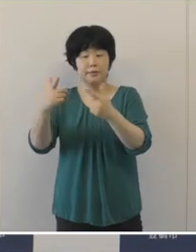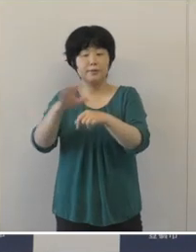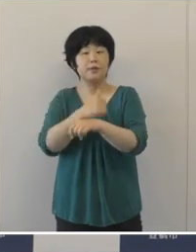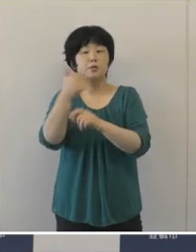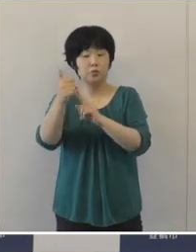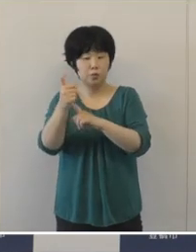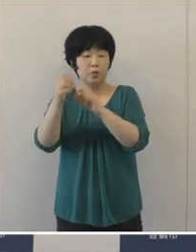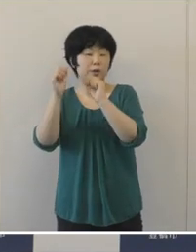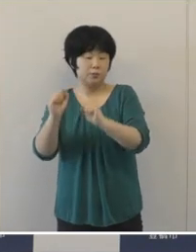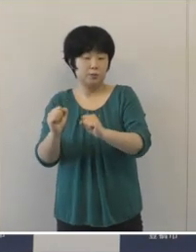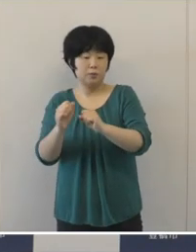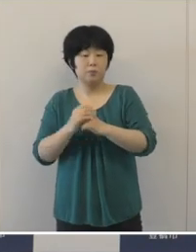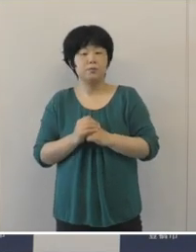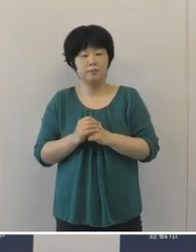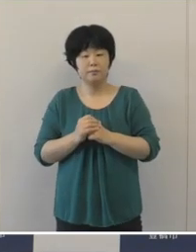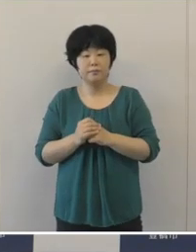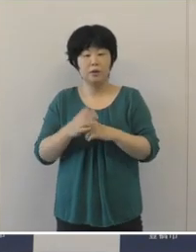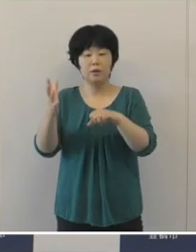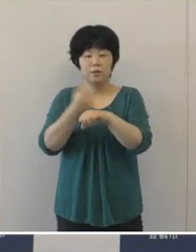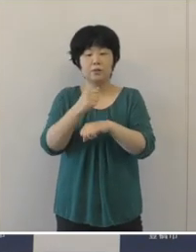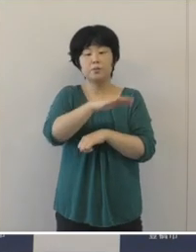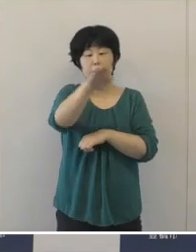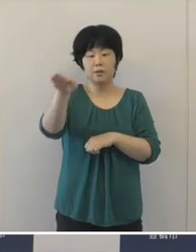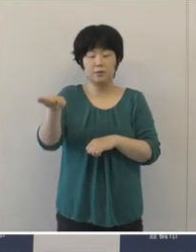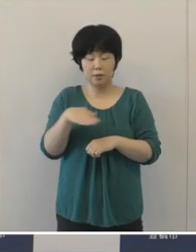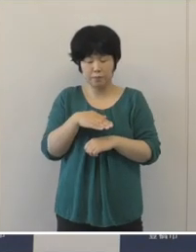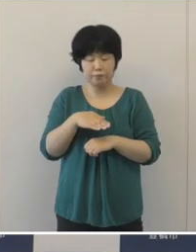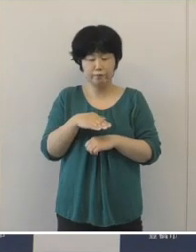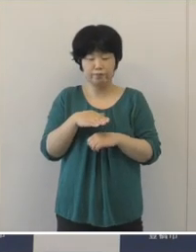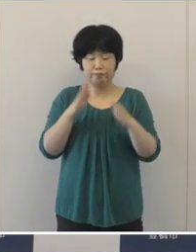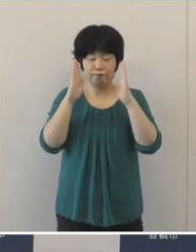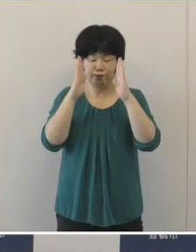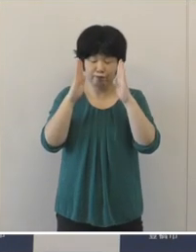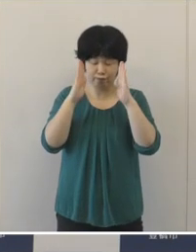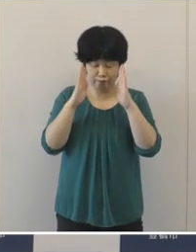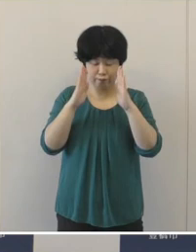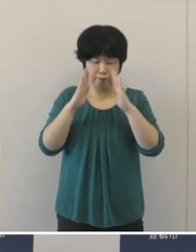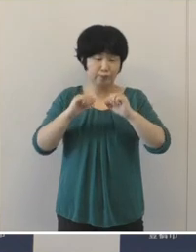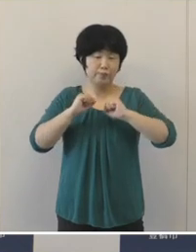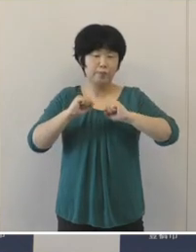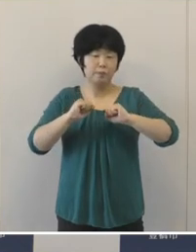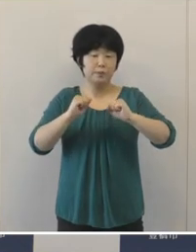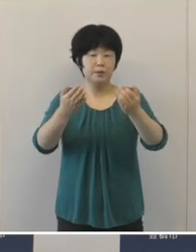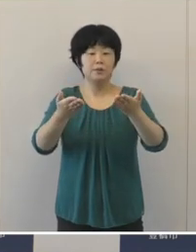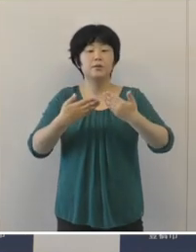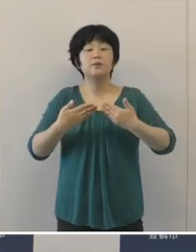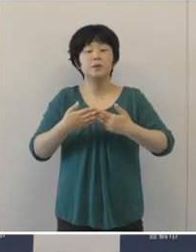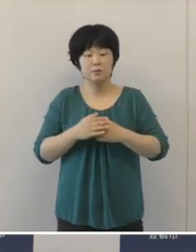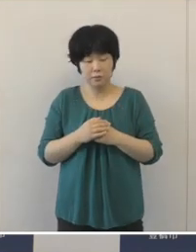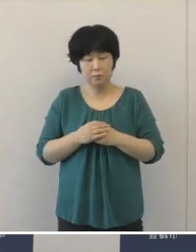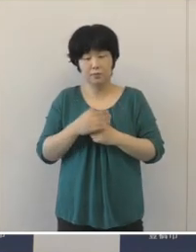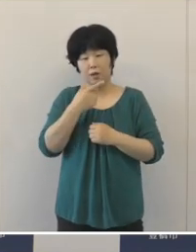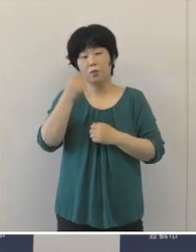ぜひ選手の皆さんには ご自信の持てる力を存分に発揮 していただきたいと思いますし